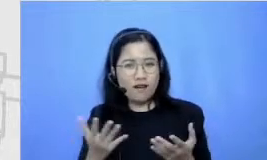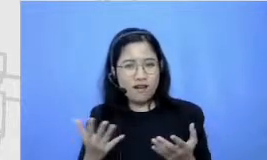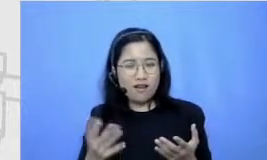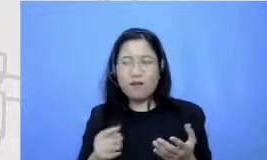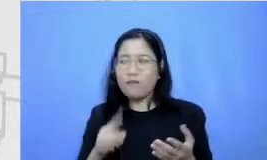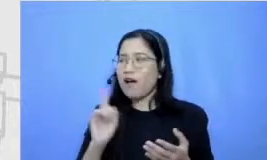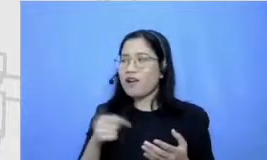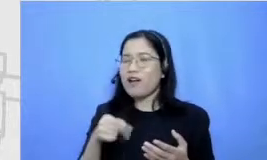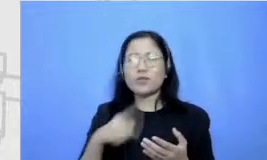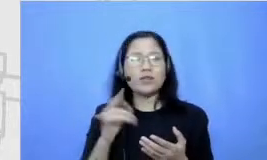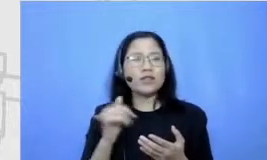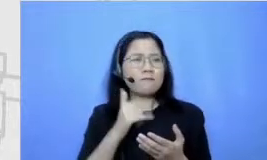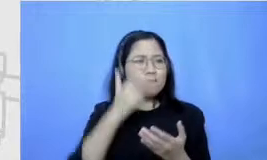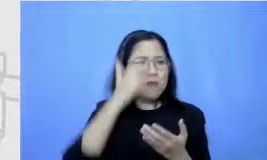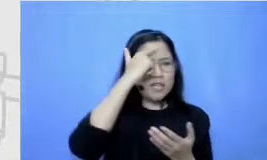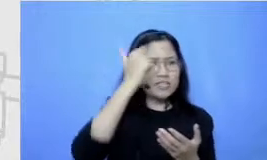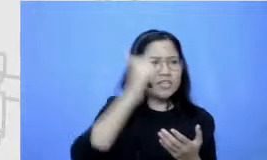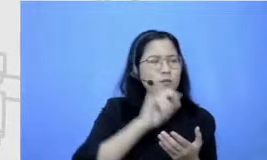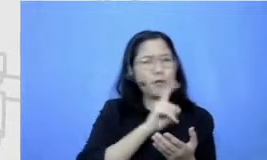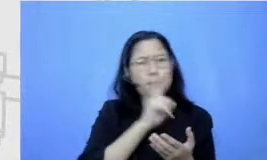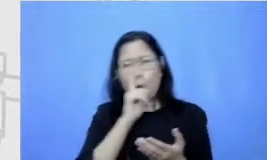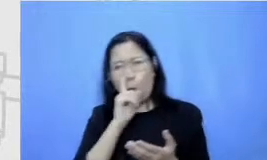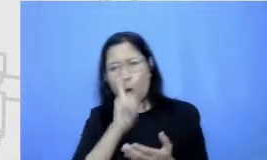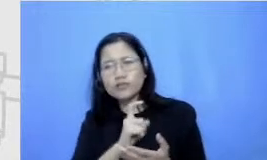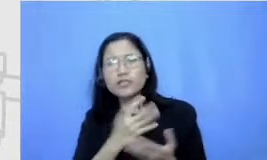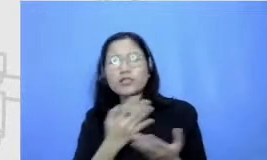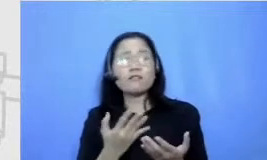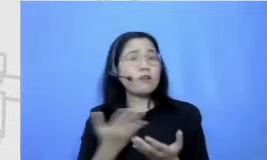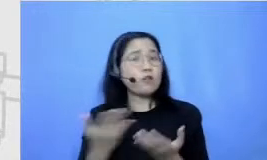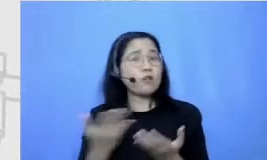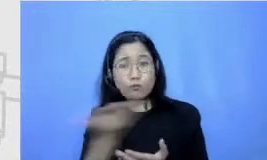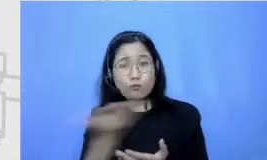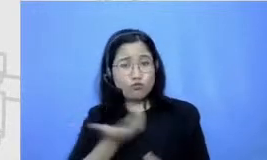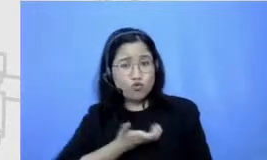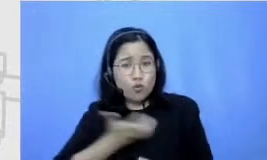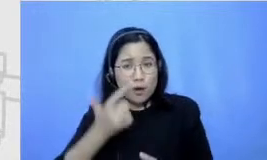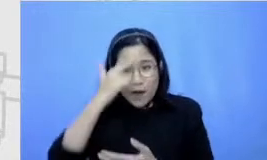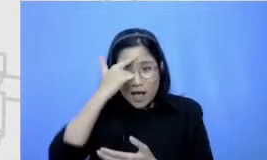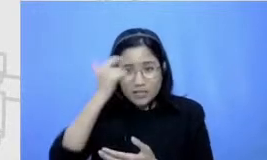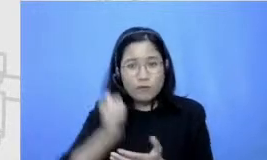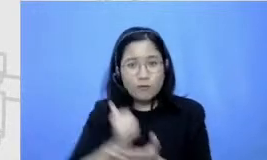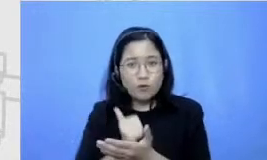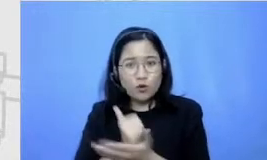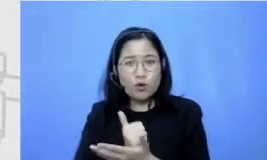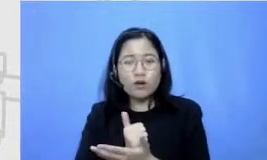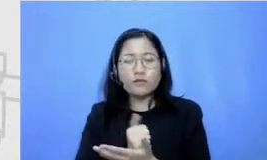masa ada sama sekali justru in turning banget berarti ya enggak bacanya Tuh baca novel baca